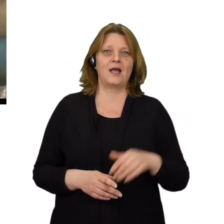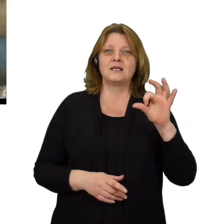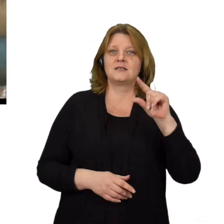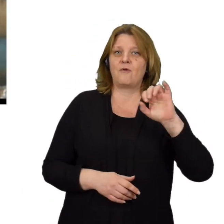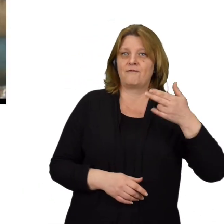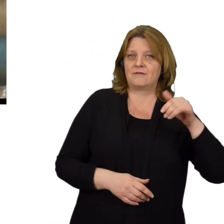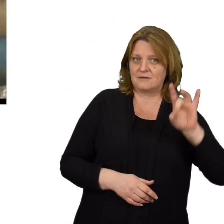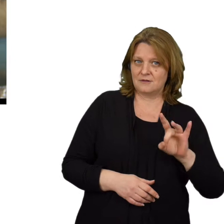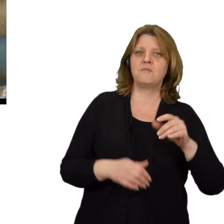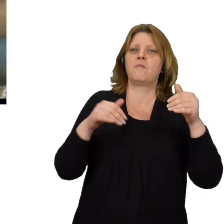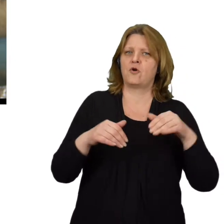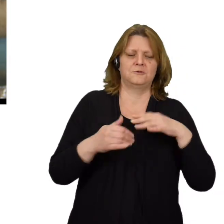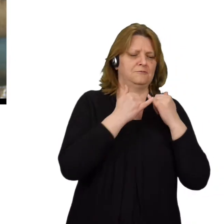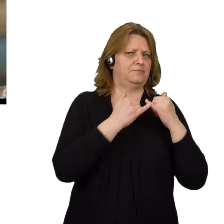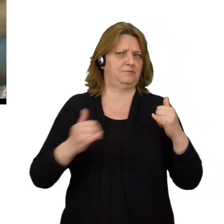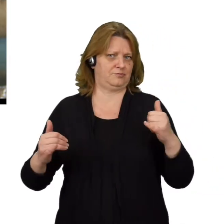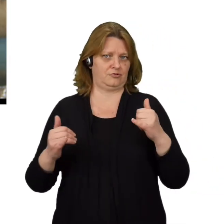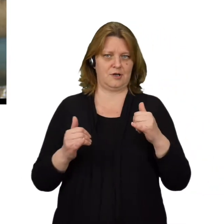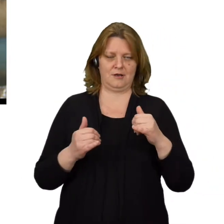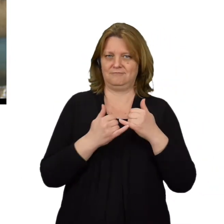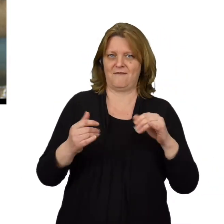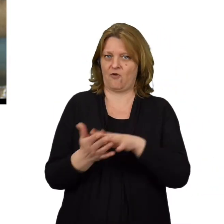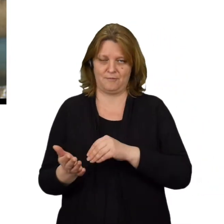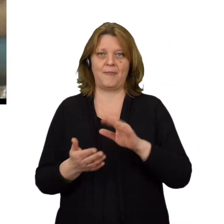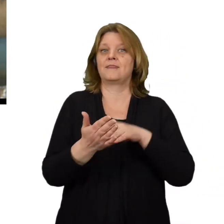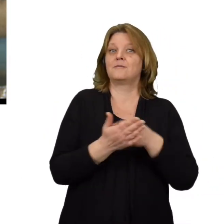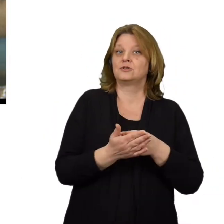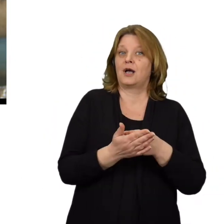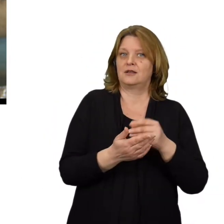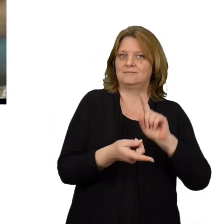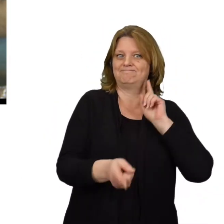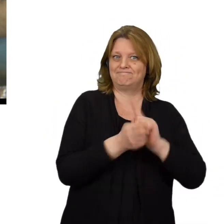Spoofing może przybrać wiele różnych odmian, między innymi spoofing adresu IP,